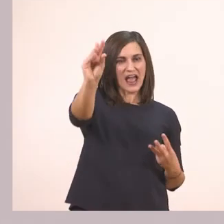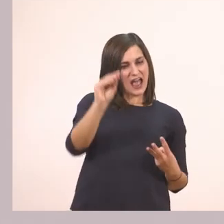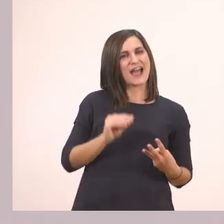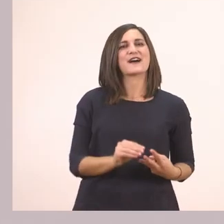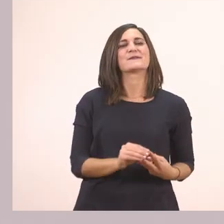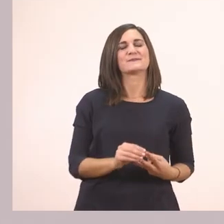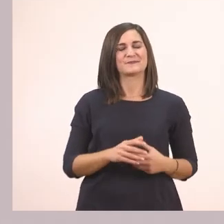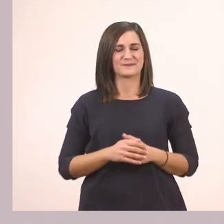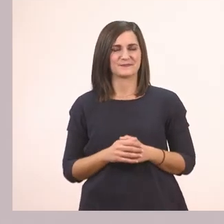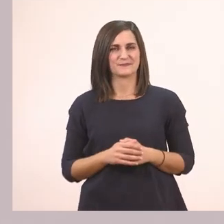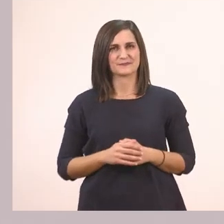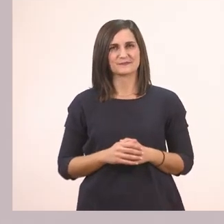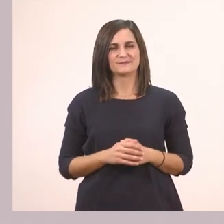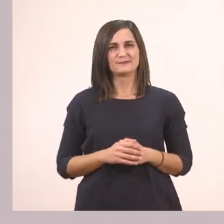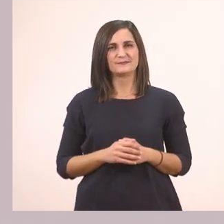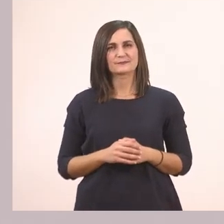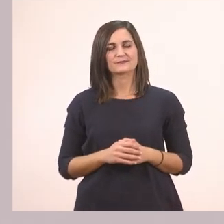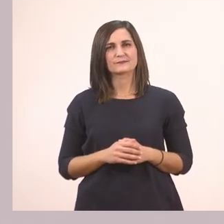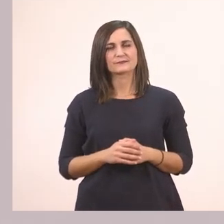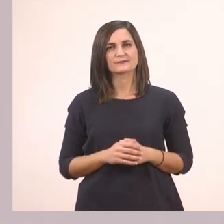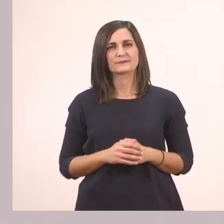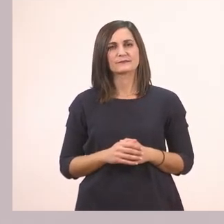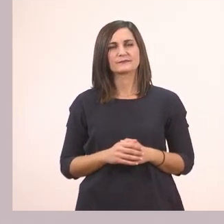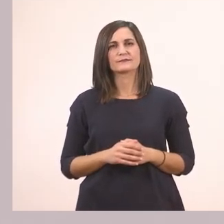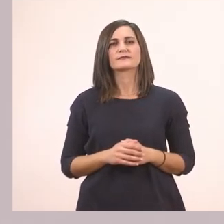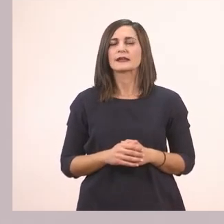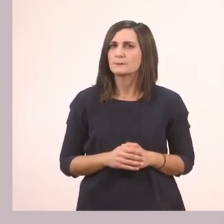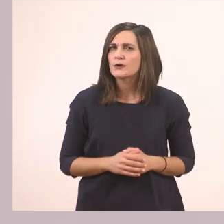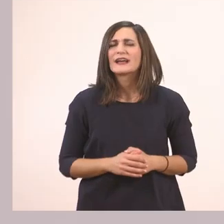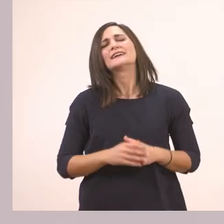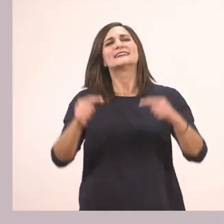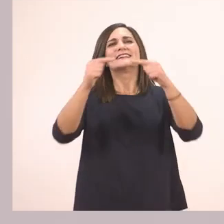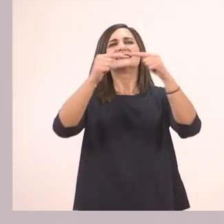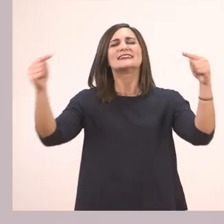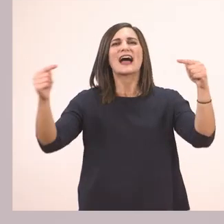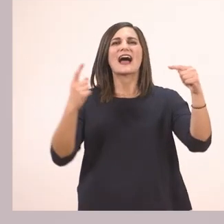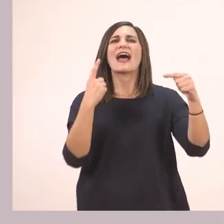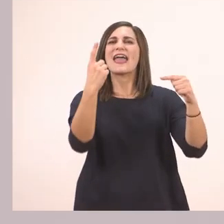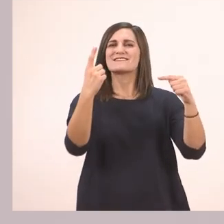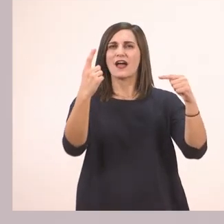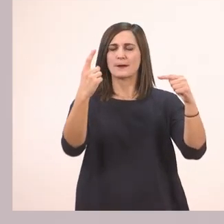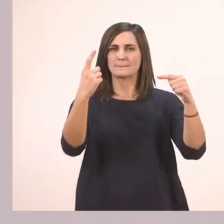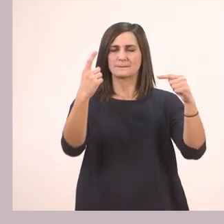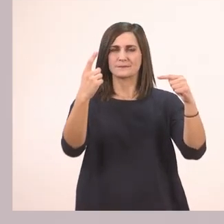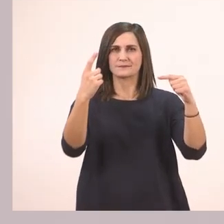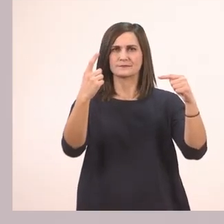και στο 3 αυτή που υπογραμμίσαμε στη γραμμούλα 3. Ποια λεξούλα υπογραμμίσαμε στη γραμμούλα 1;